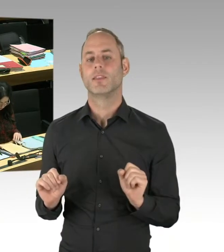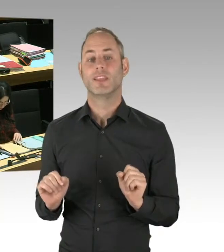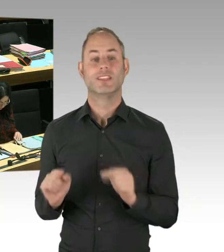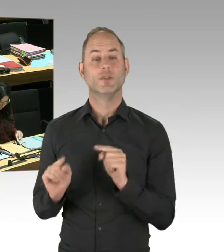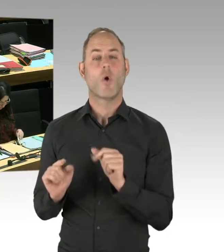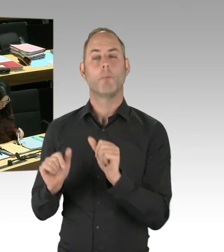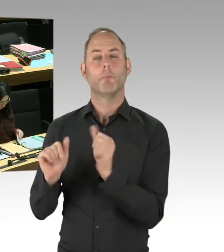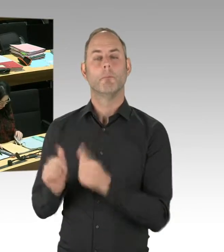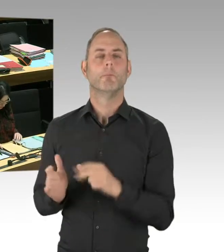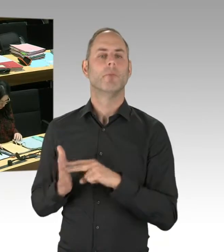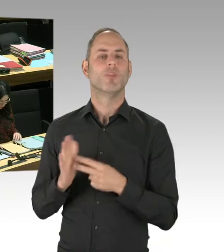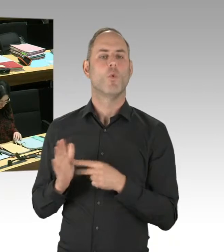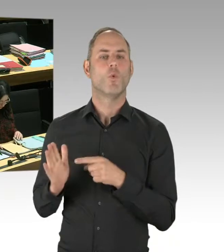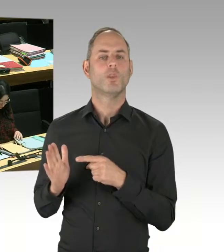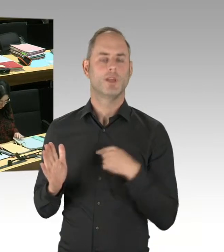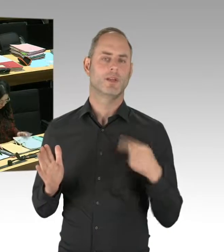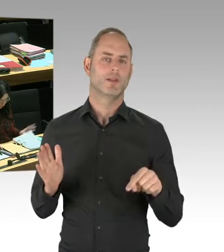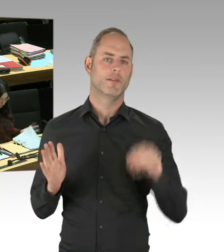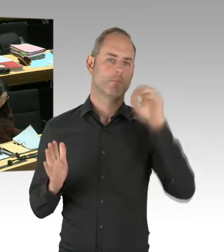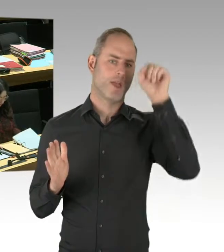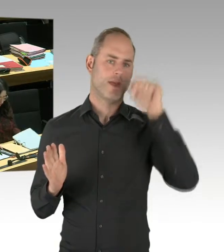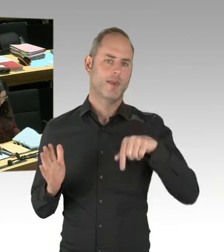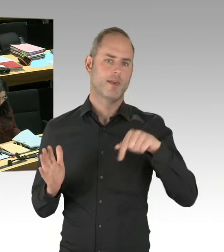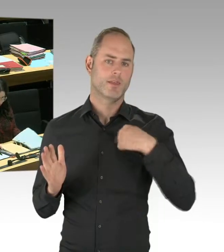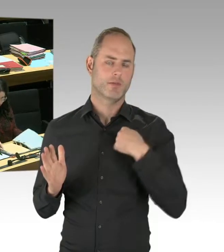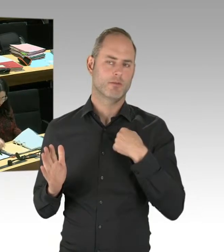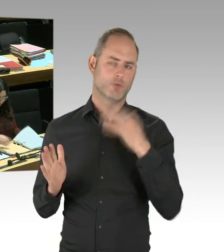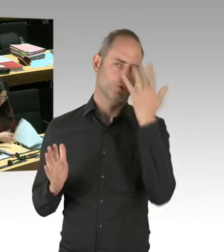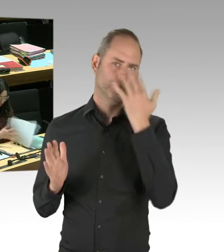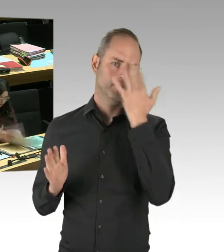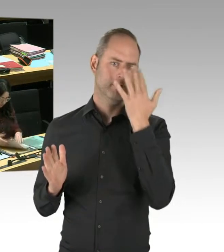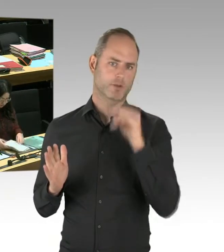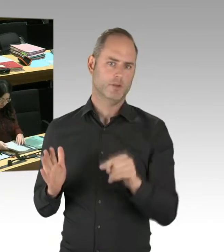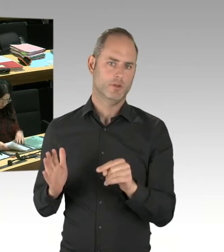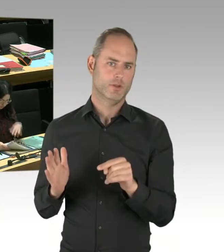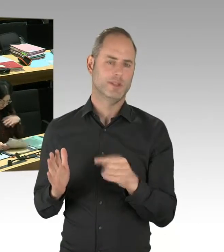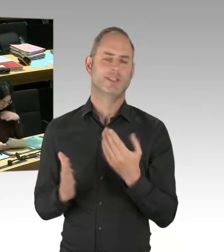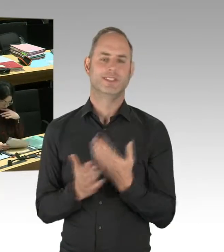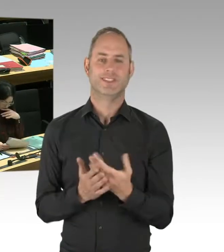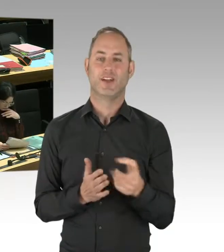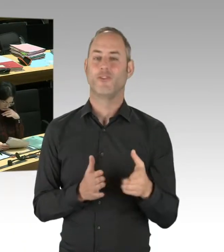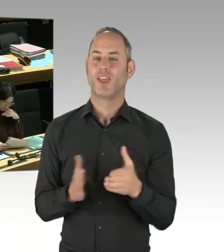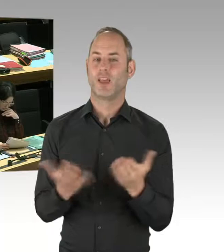empfiehlt diesen Weg zu gehen, weil er erfolgreicher sein könnte als unser bisheriger Weg. Und wir sagen,